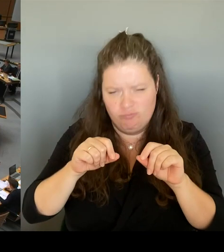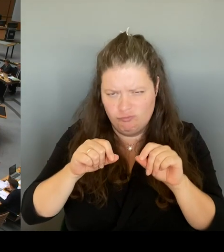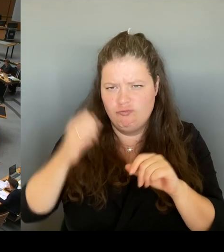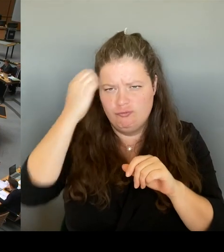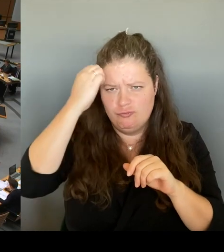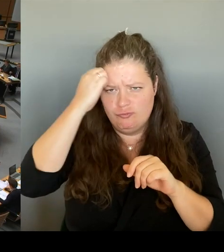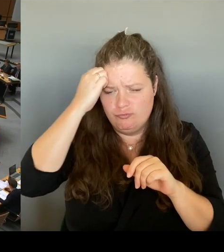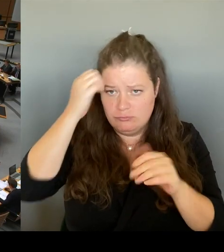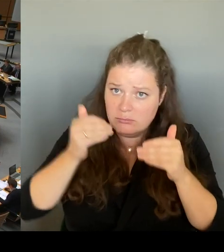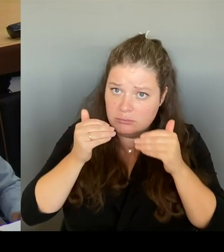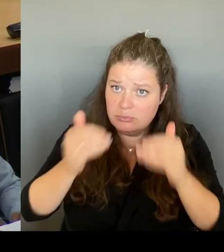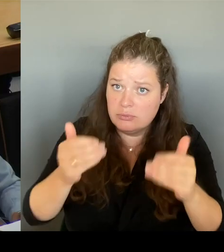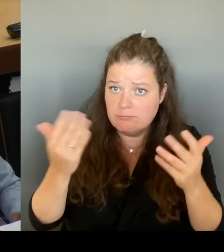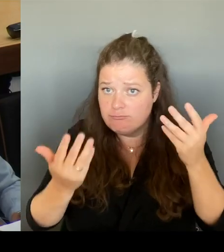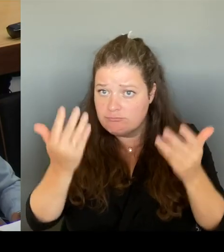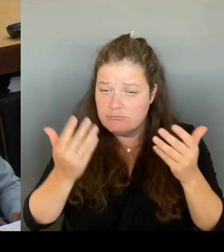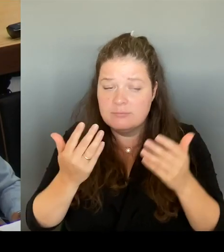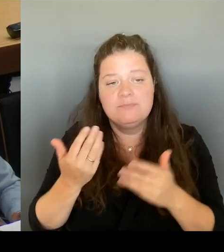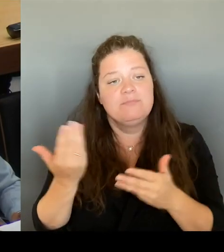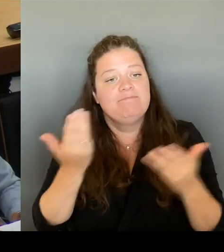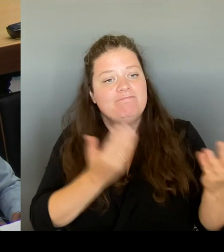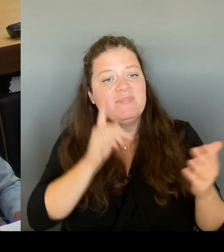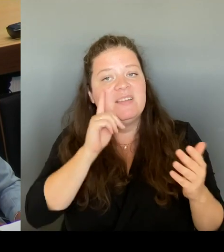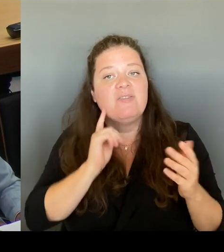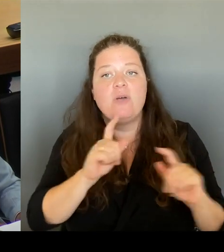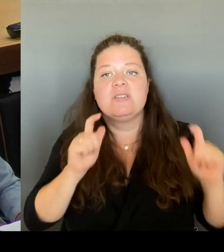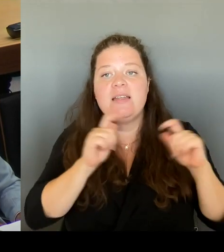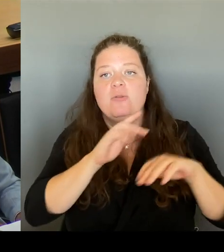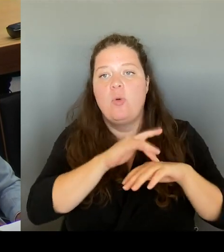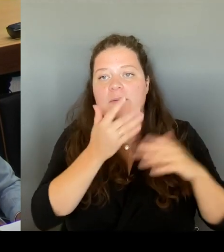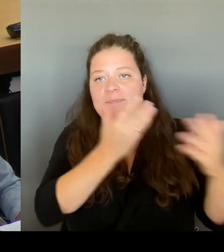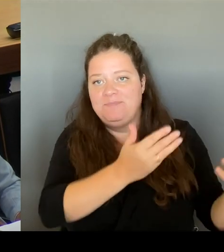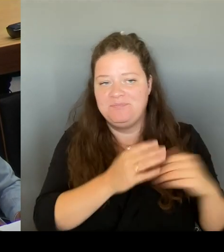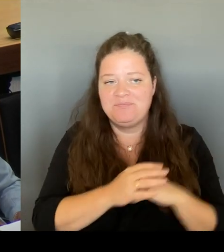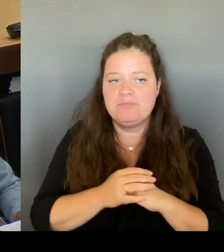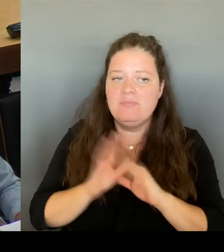Vielen Dank für die Nachfrage. Selbstverständlich wollen wir beide Ziele nicht